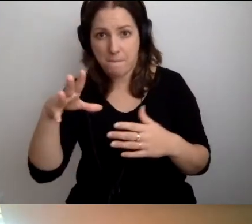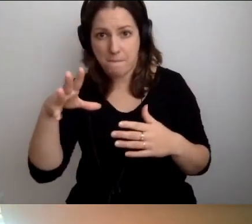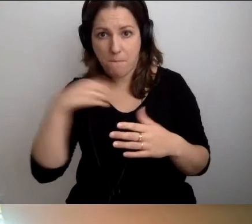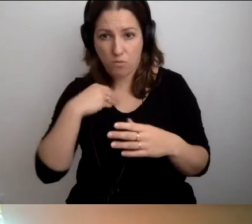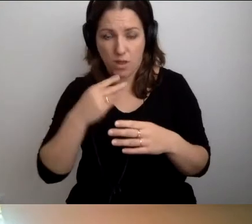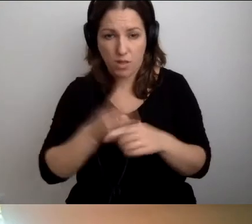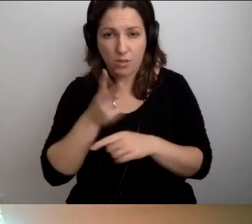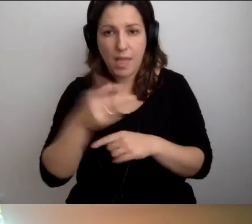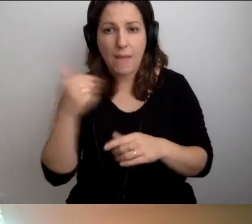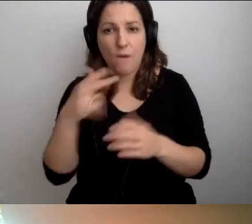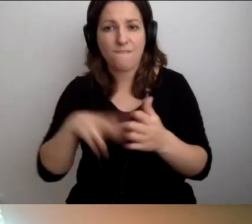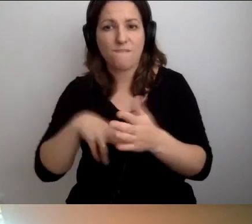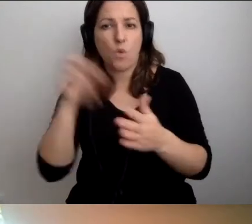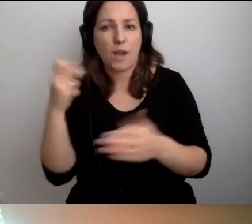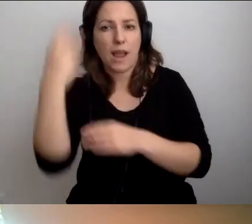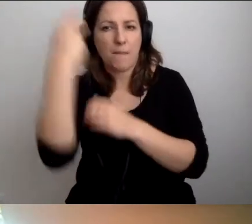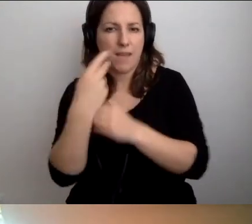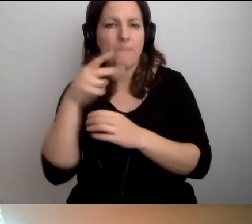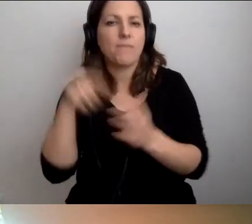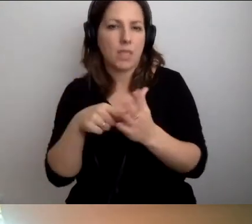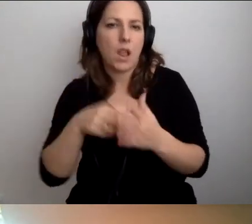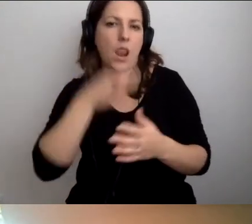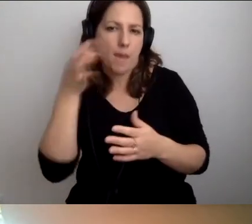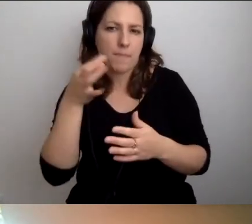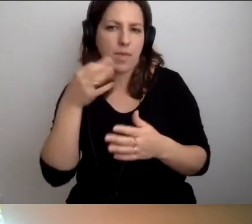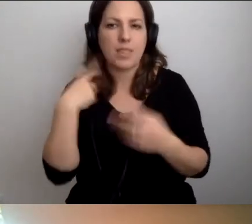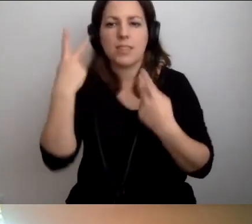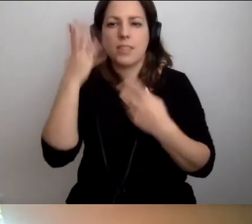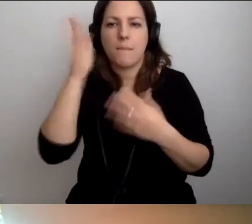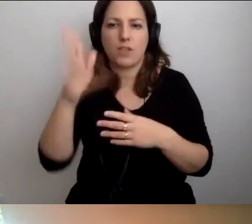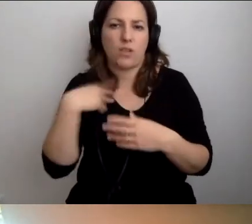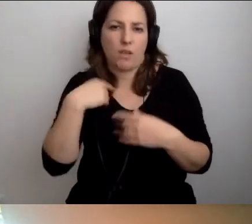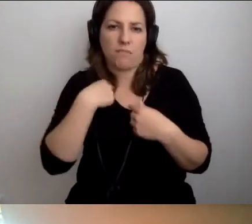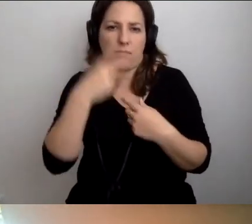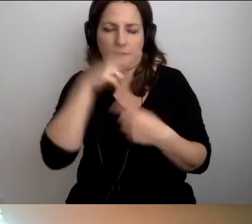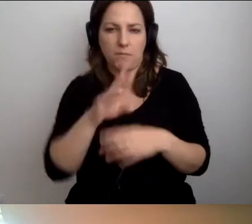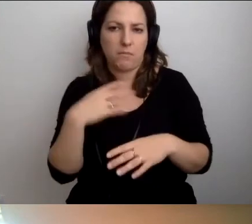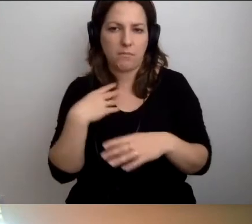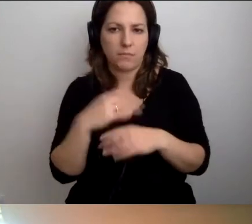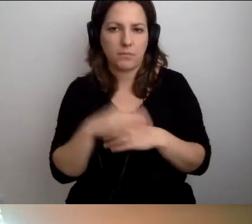Mogę wyłączyć kamerę. Wtedy jest zwykle lepiej. MAŁGORZATA: Nie mam z tym problemu.